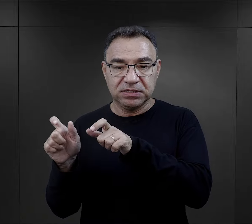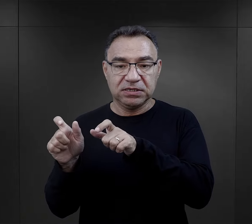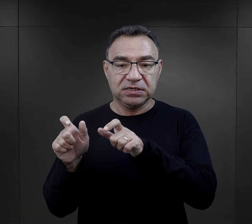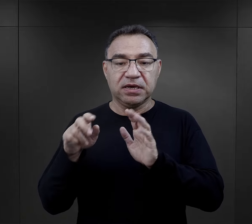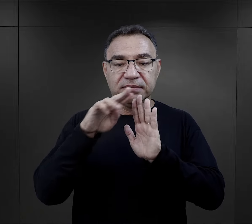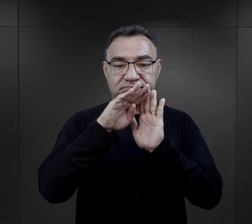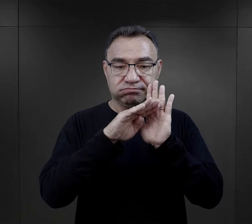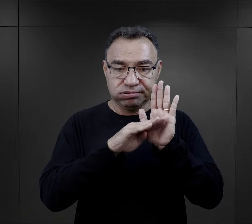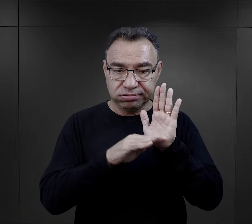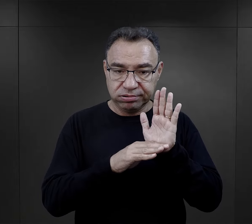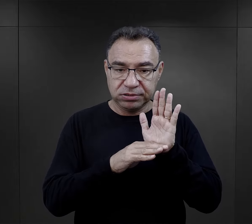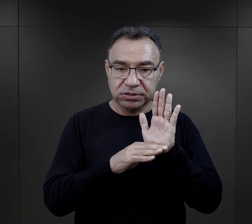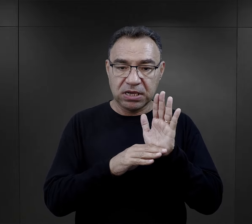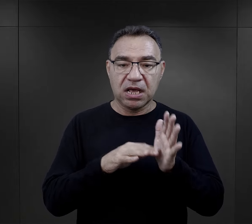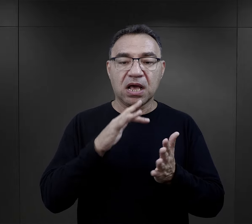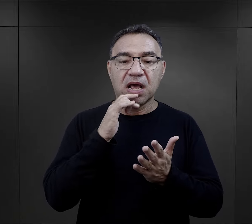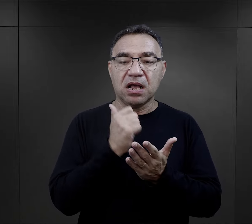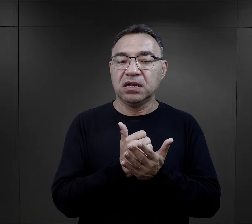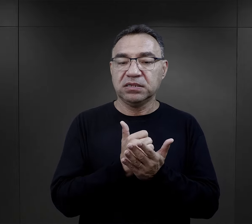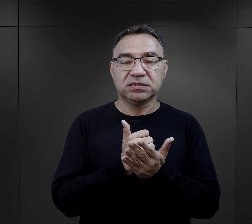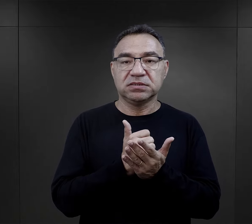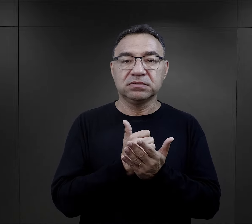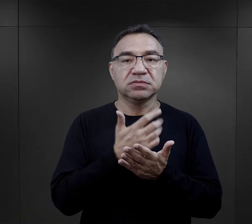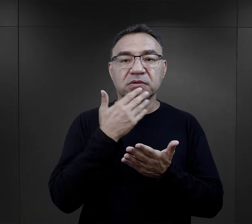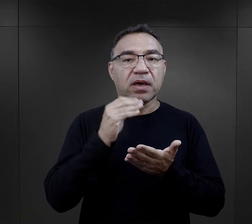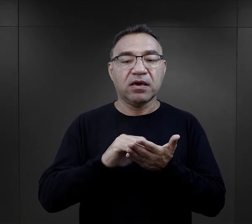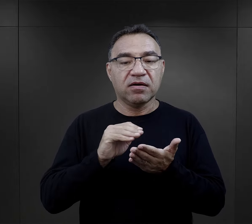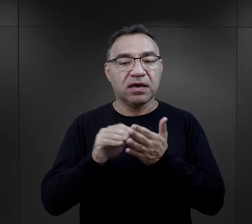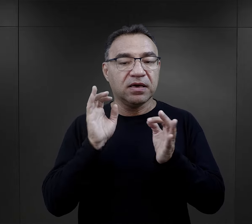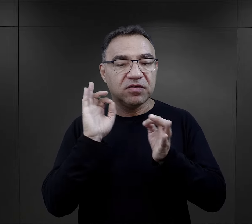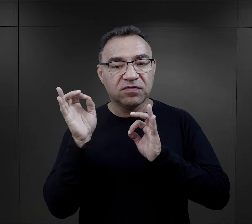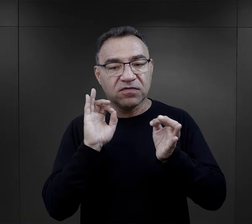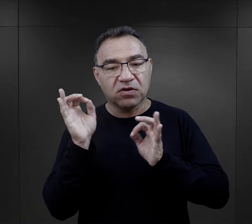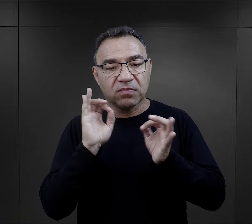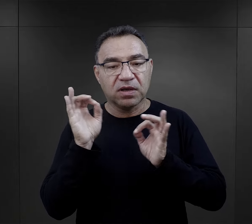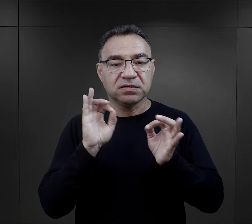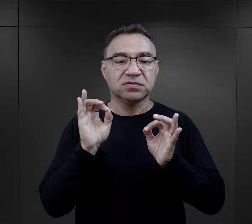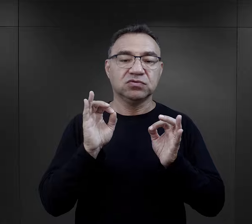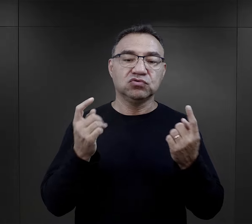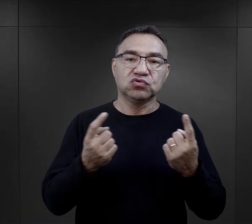zachowując oczywiście ten regulamin obozowy, czyli list nie mógł zawierać jakichś informacji